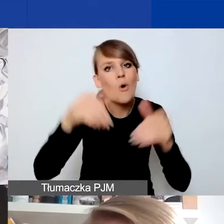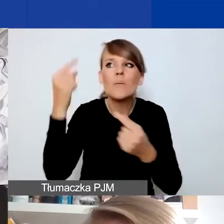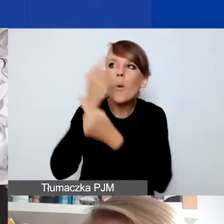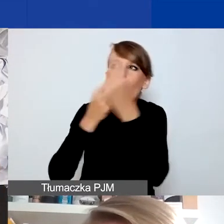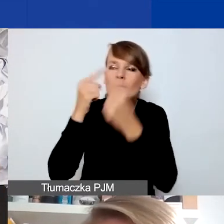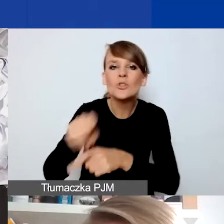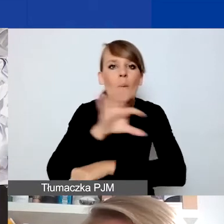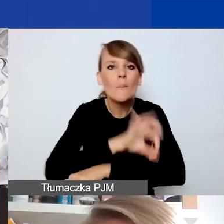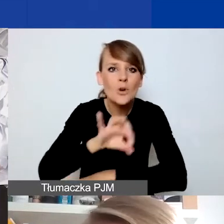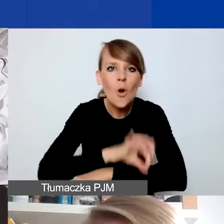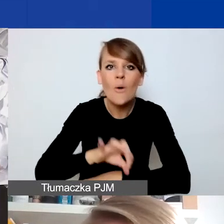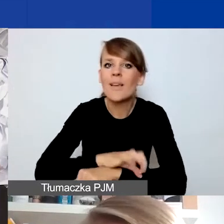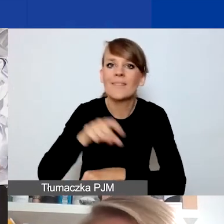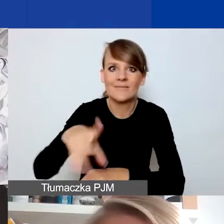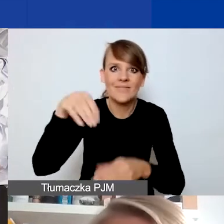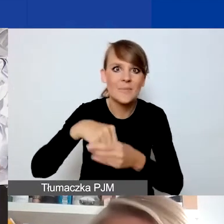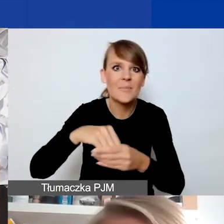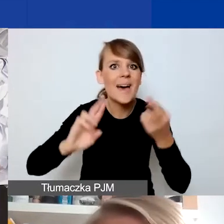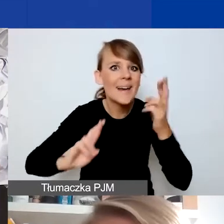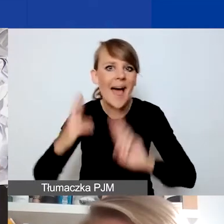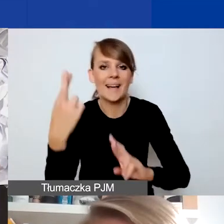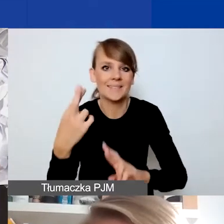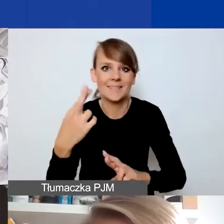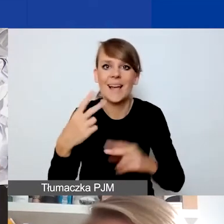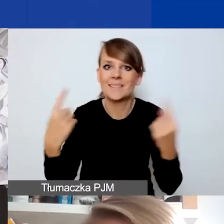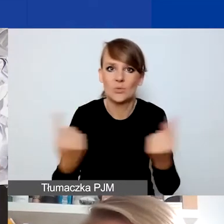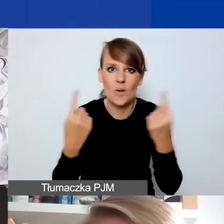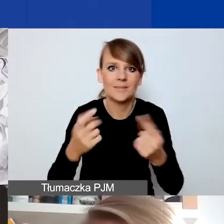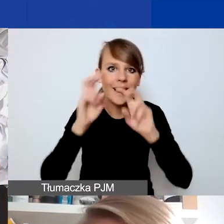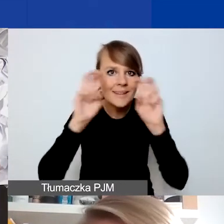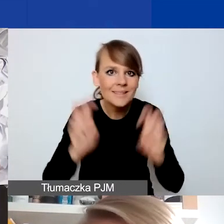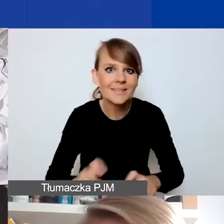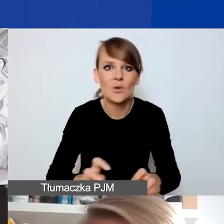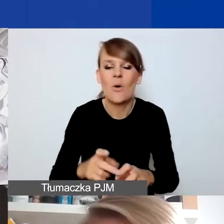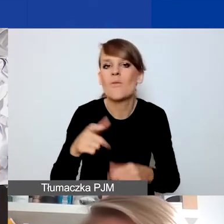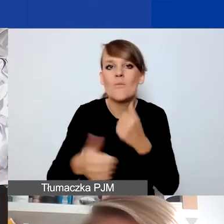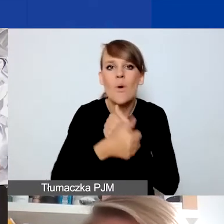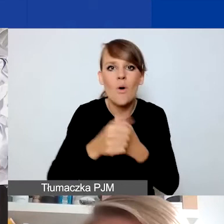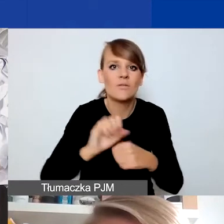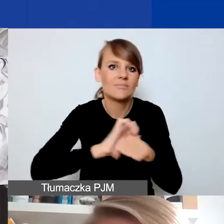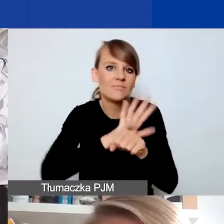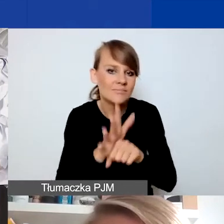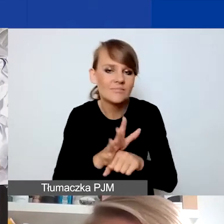które są formą reakcji na wciąż sytuację kryzysową związaną z przedłużającą się pandemią COVID-19.